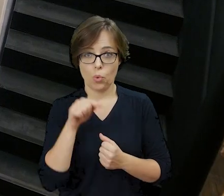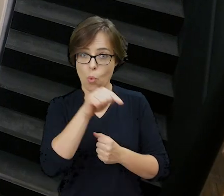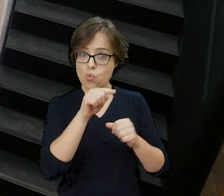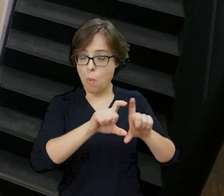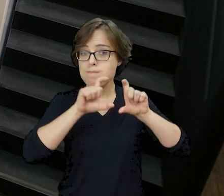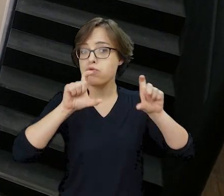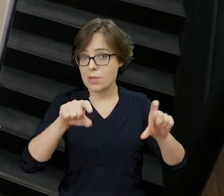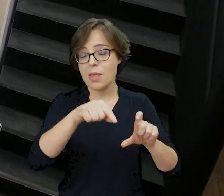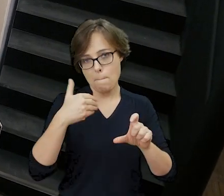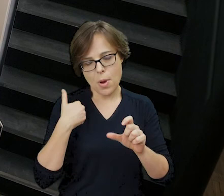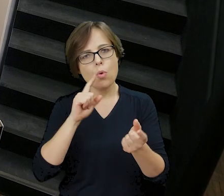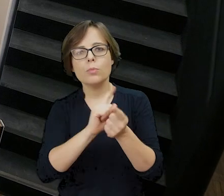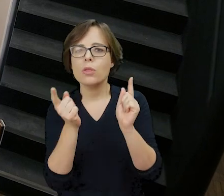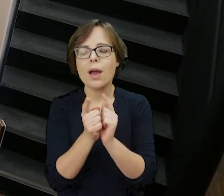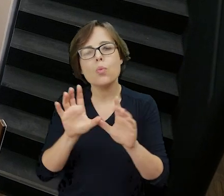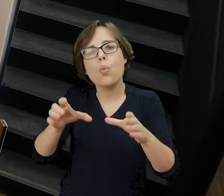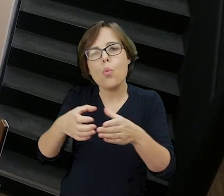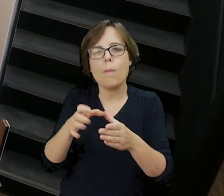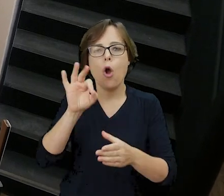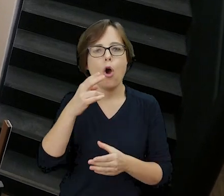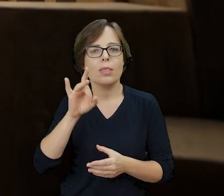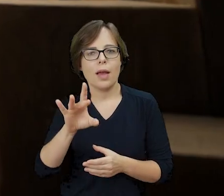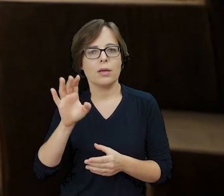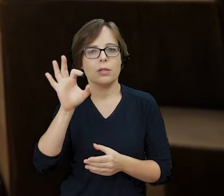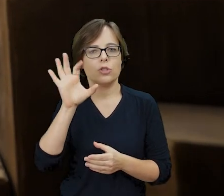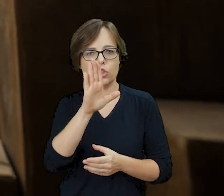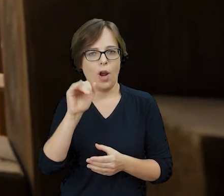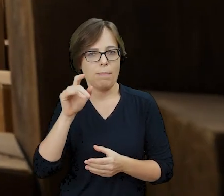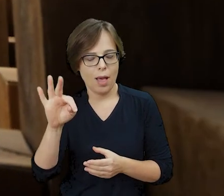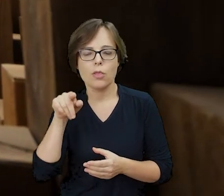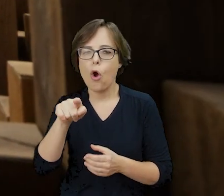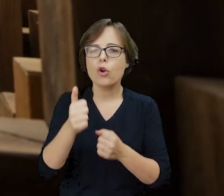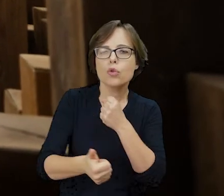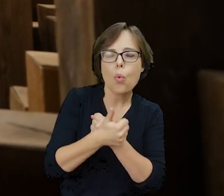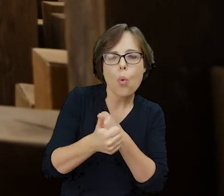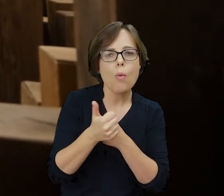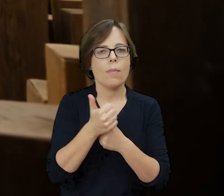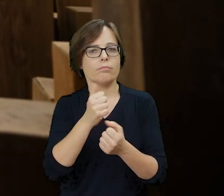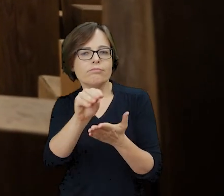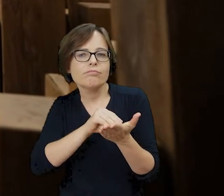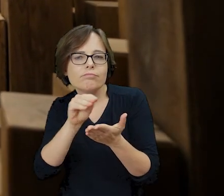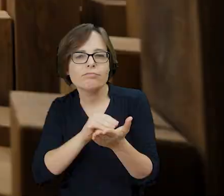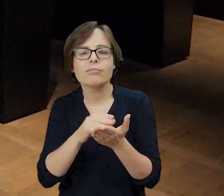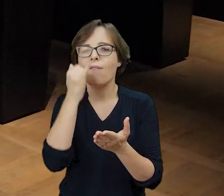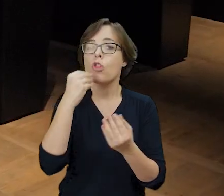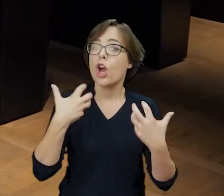To w tym budynku spotykali się niektórzy członkowie grupy Oneg Szabat, dokumentujący życie i śmierć w getcie warszawskim,